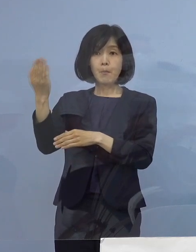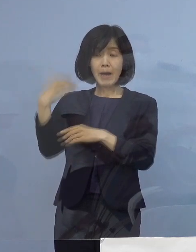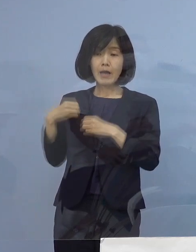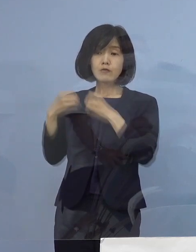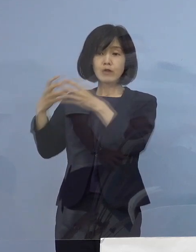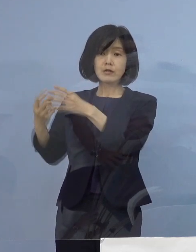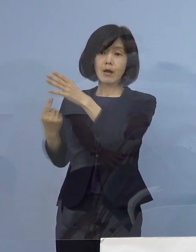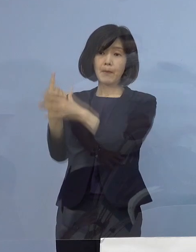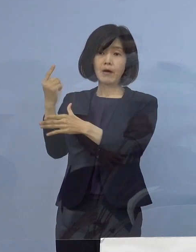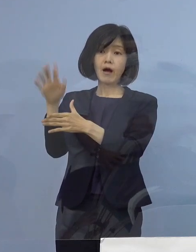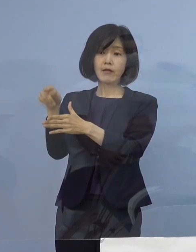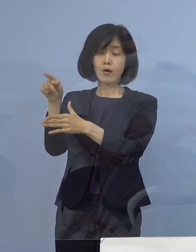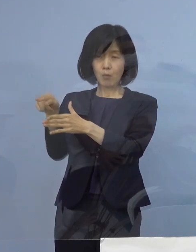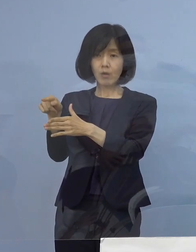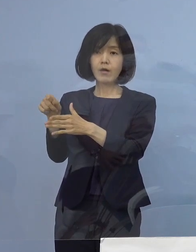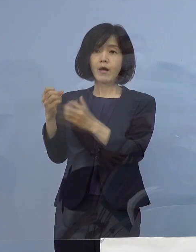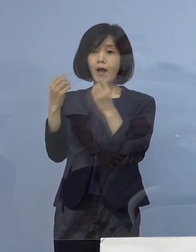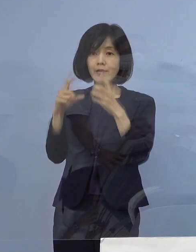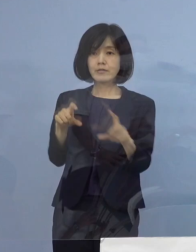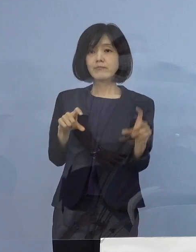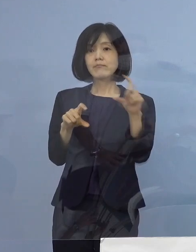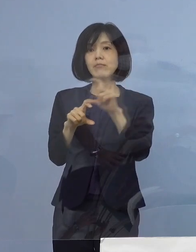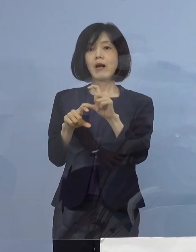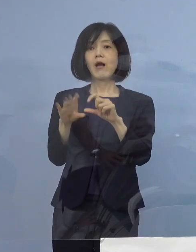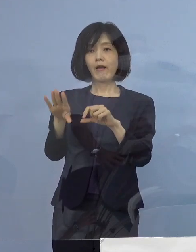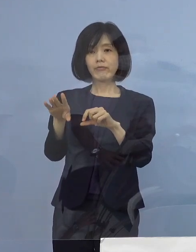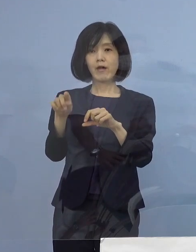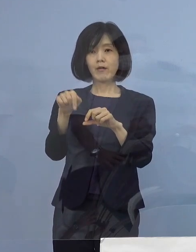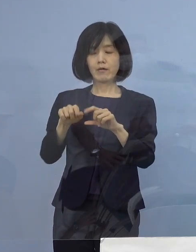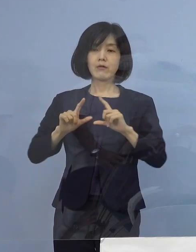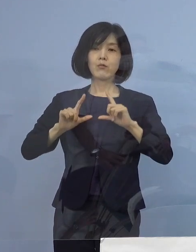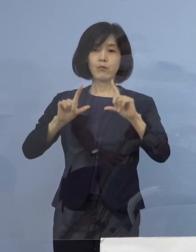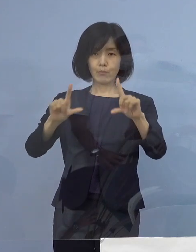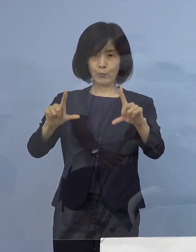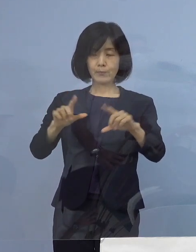感染者に動きが ございましたので ご報告を申し上げます